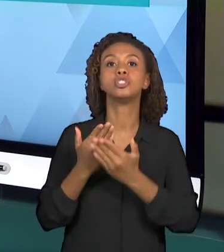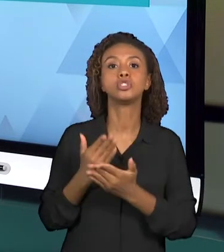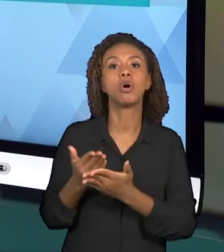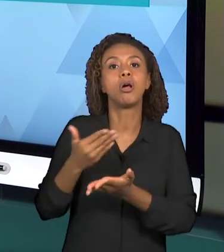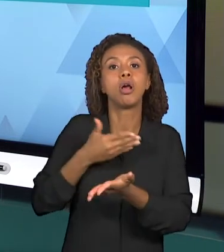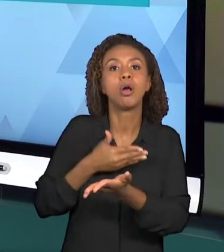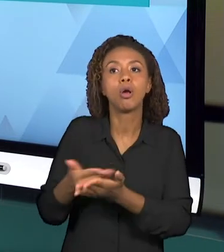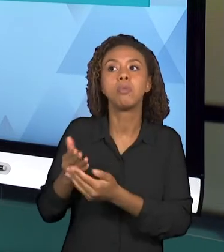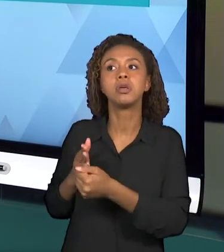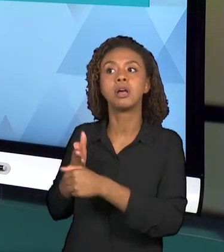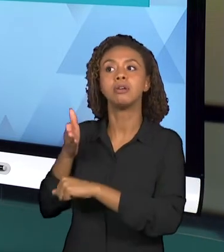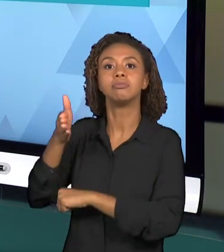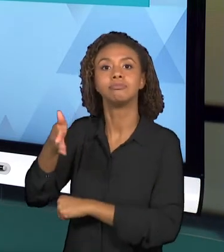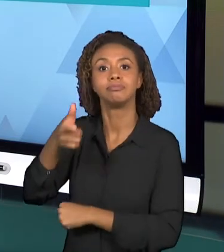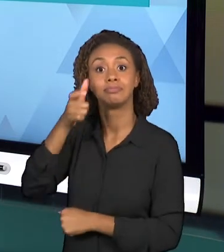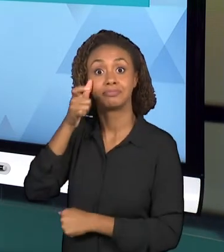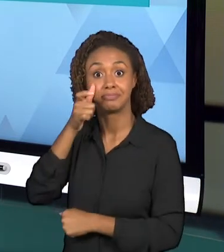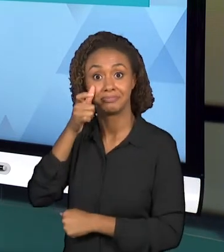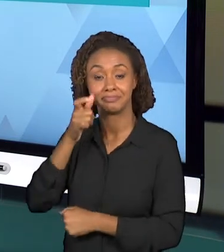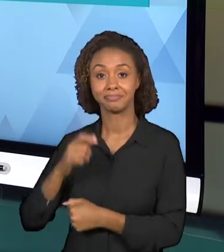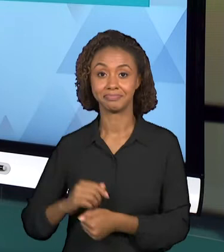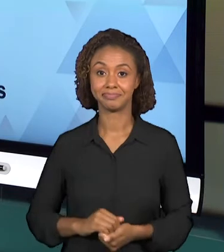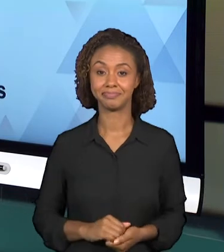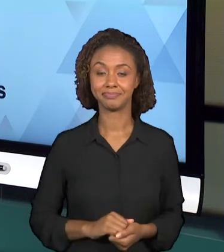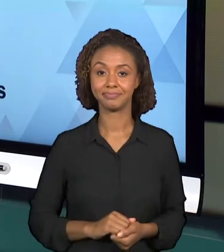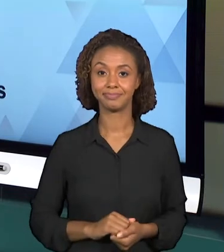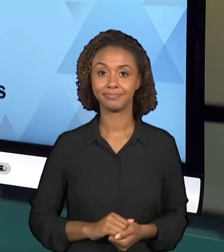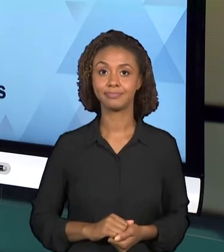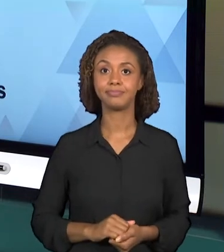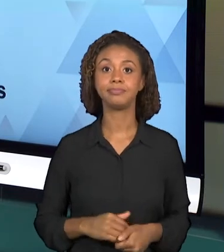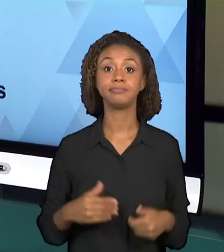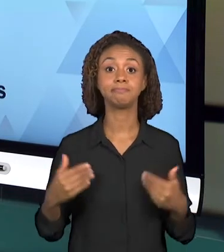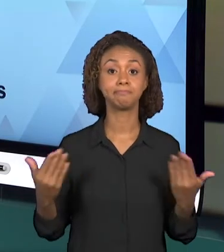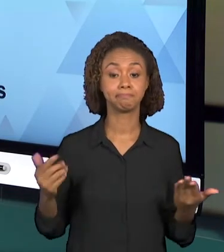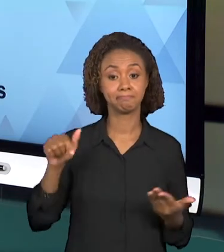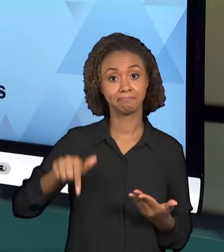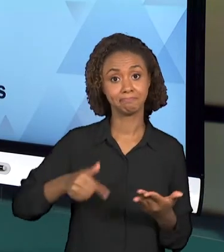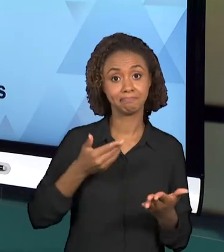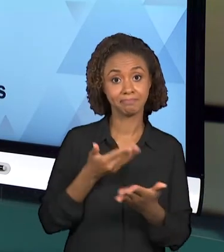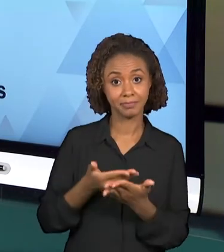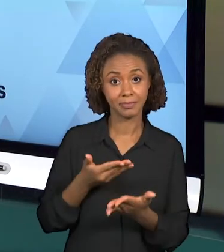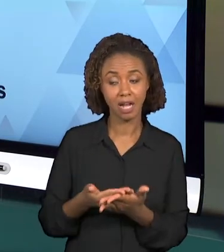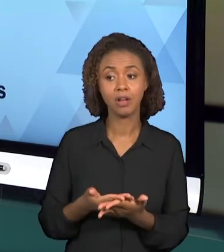BOM, SOBRE ESSA AULA É PRECISO ENTÃO ORGANIZAR OS